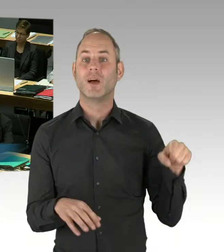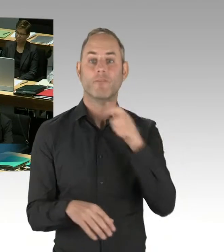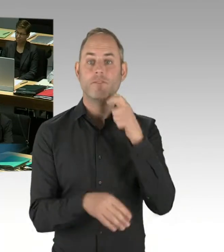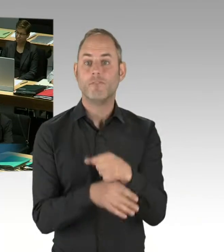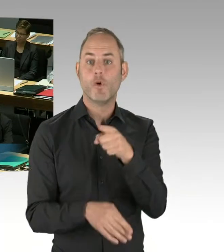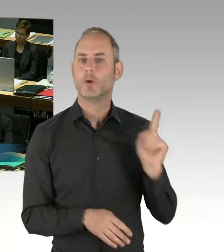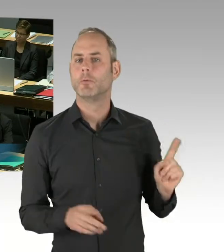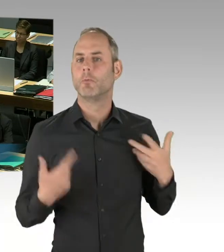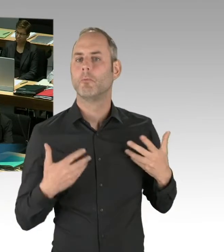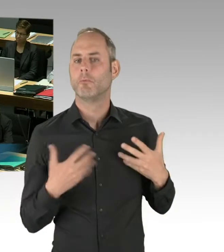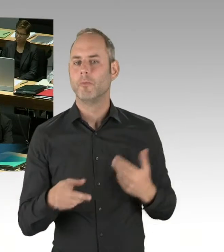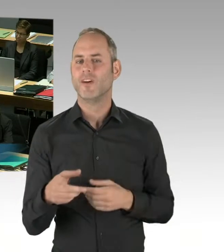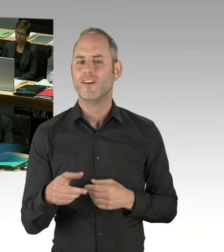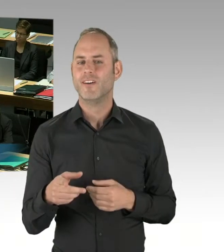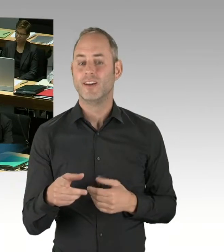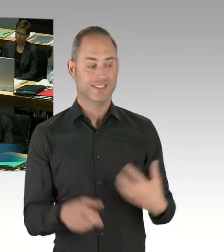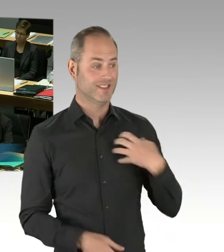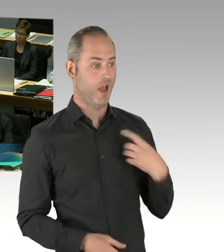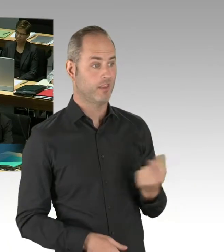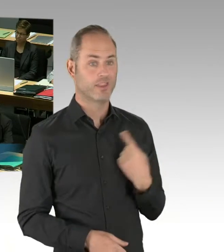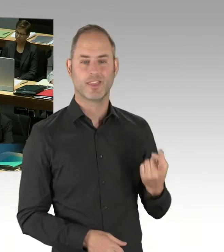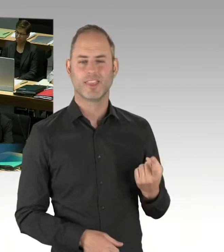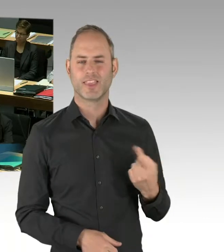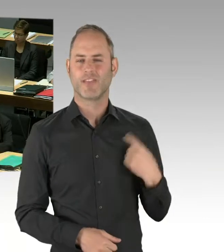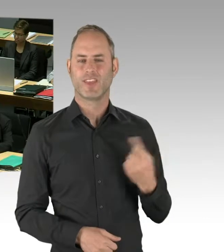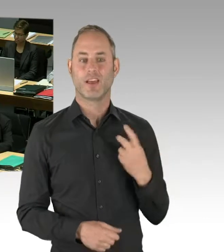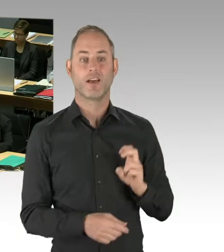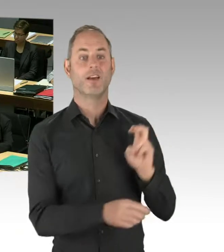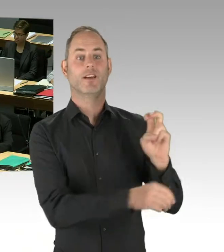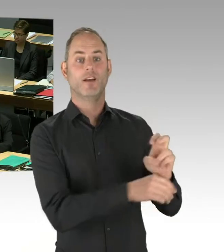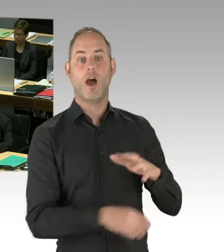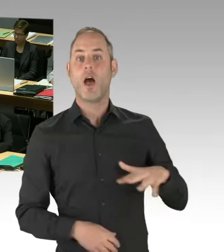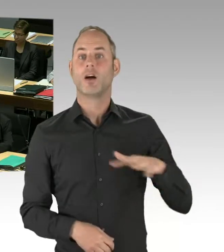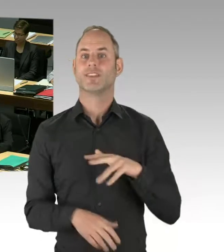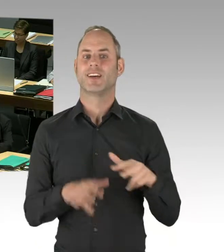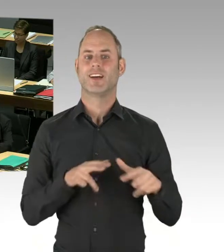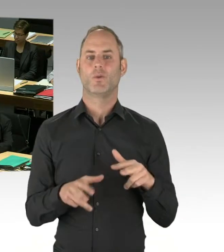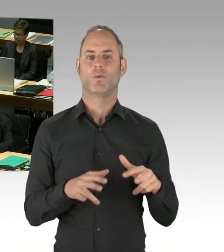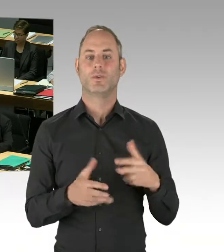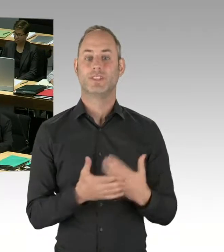in der Verantwortung in einem Unternehmen. Er ist der Teilgesellschafter eines Unternehmens.